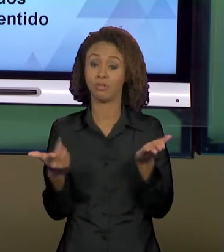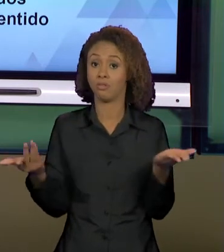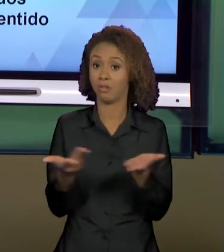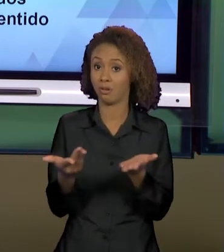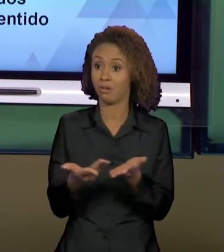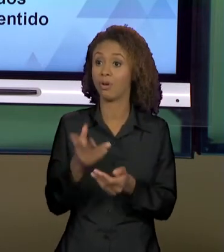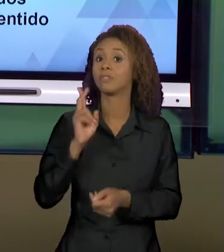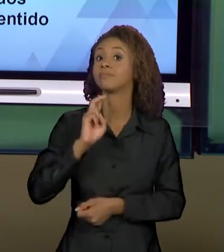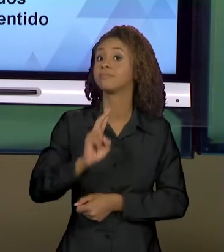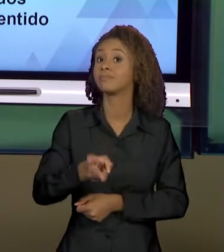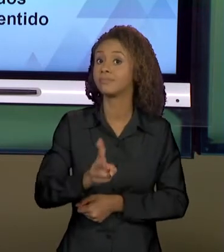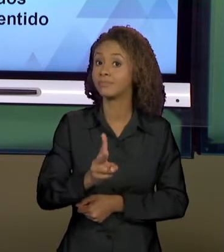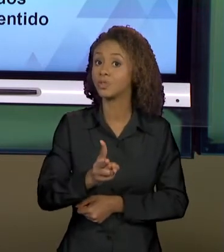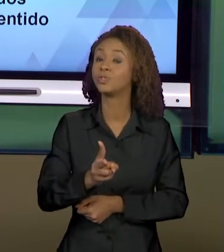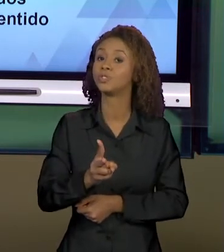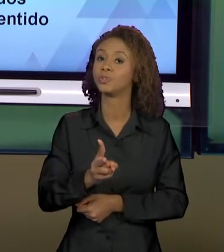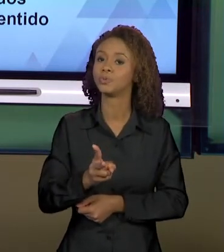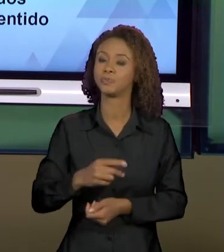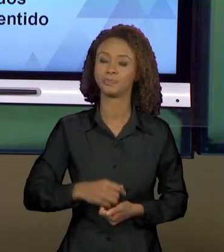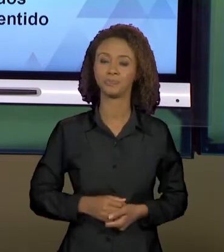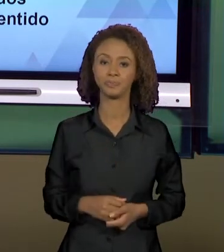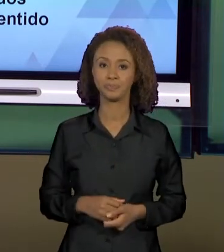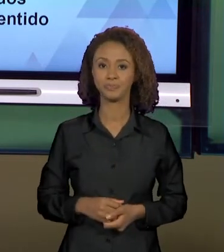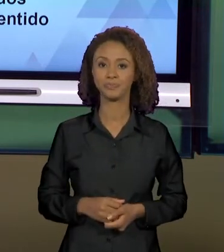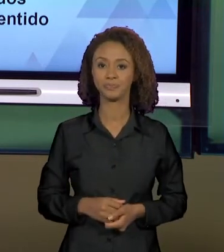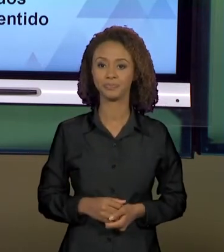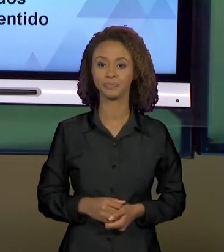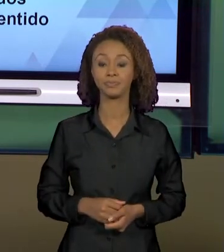A ESSE TIPO DE TEXTO. ENTÃO, VOCÊS FORAM